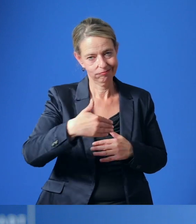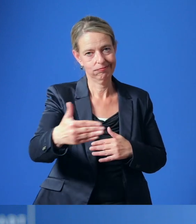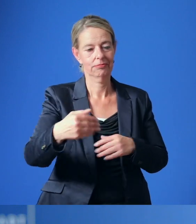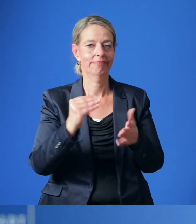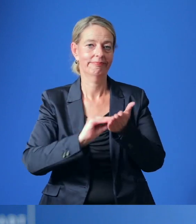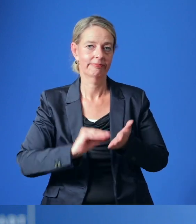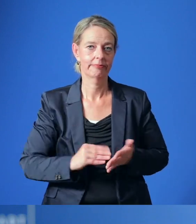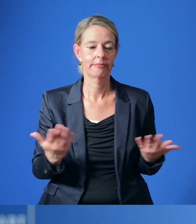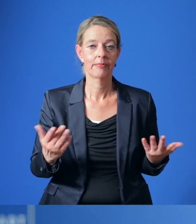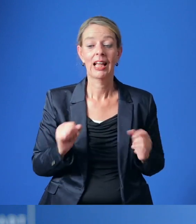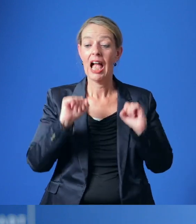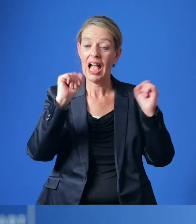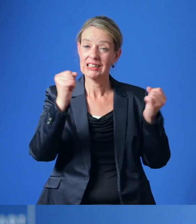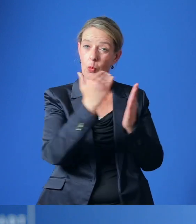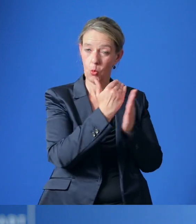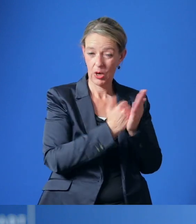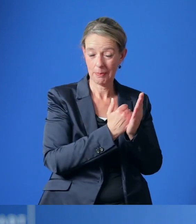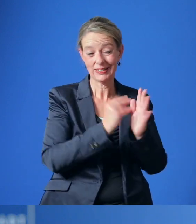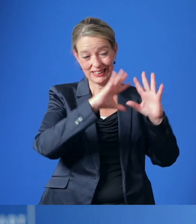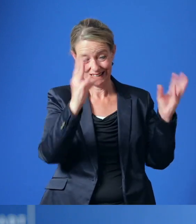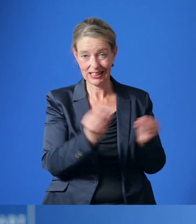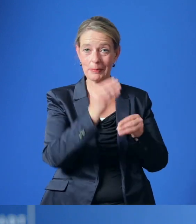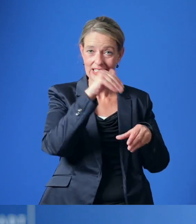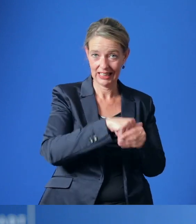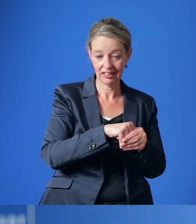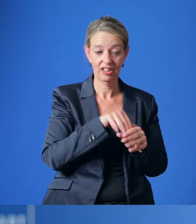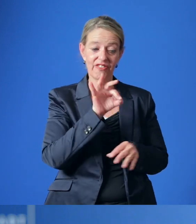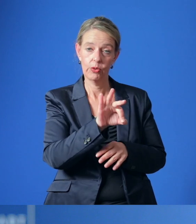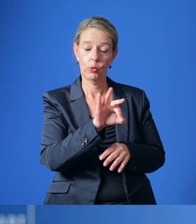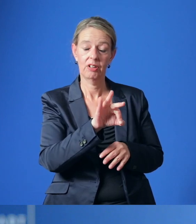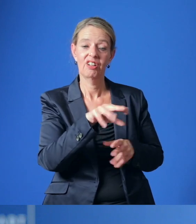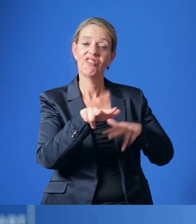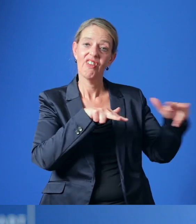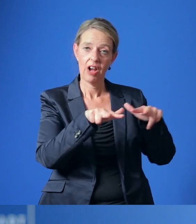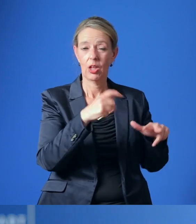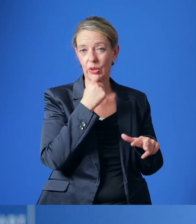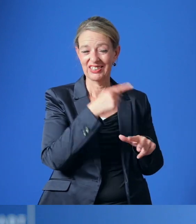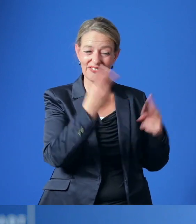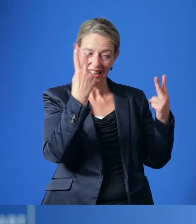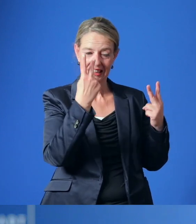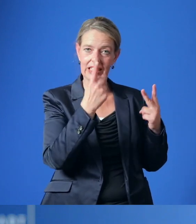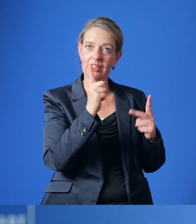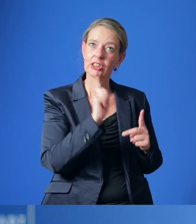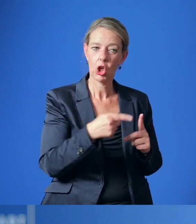Das Aktionsprogramm umfasst dann die für die Verwaltung wichtigen Maßnahmen,